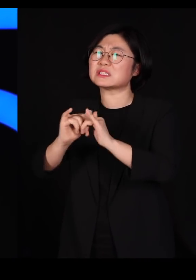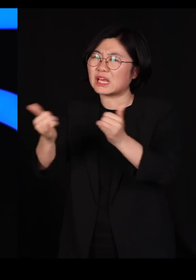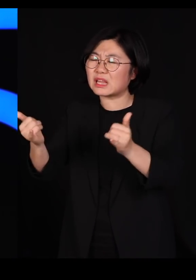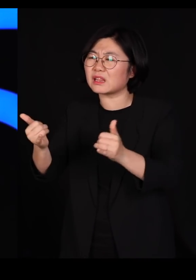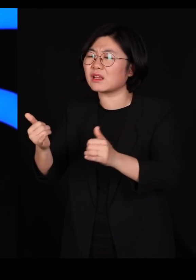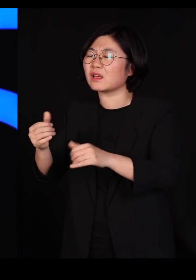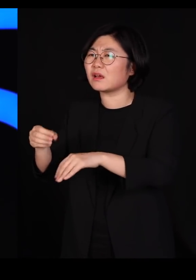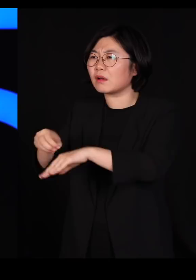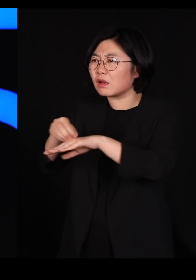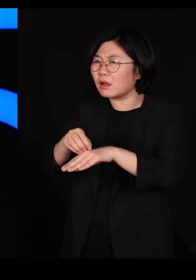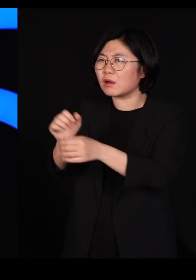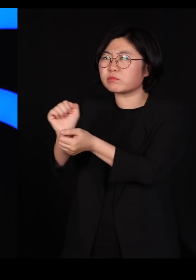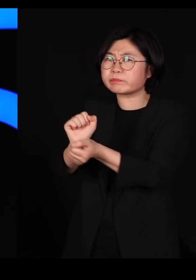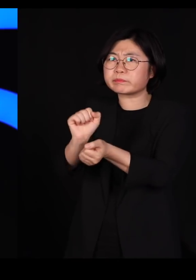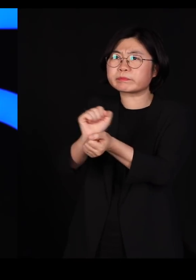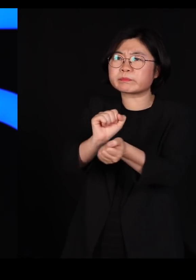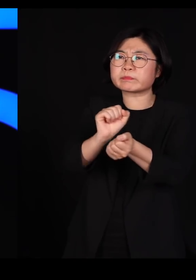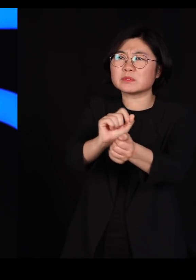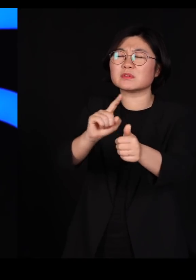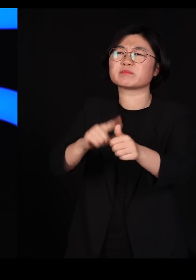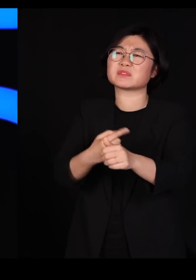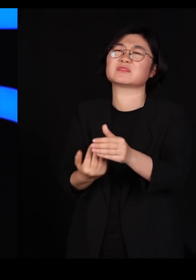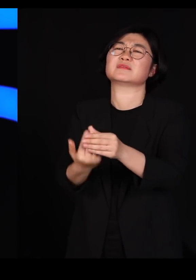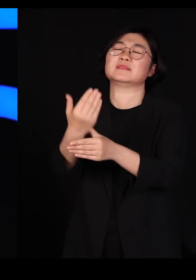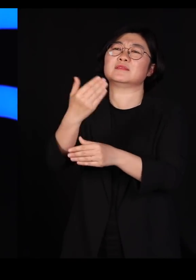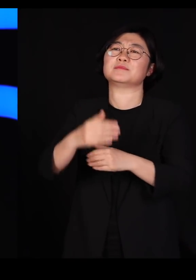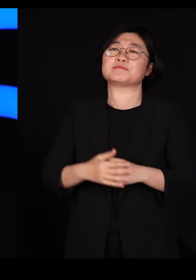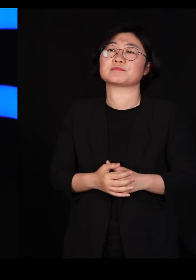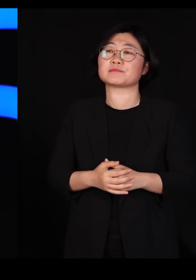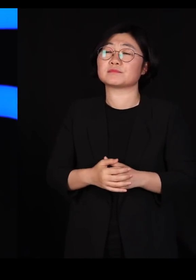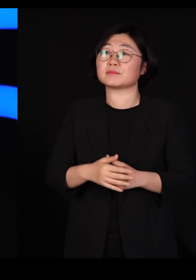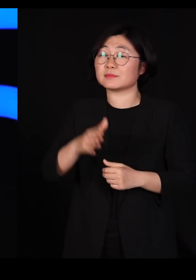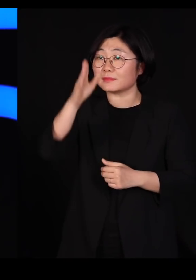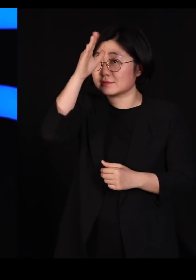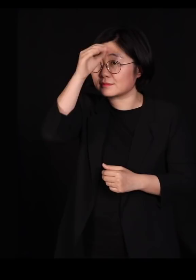근데 우리는 왜 닭과 오리들을 거의 산채로